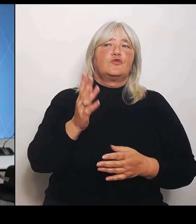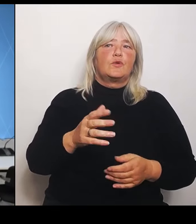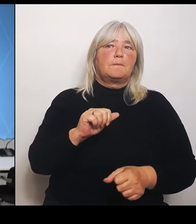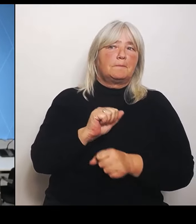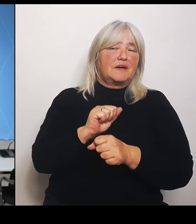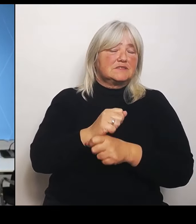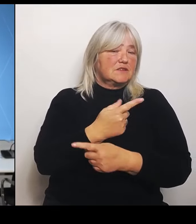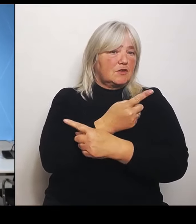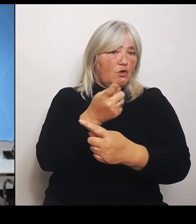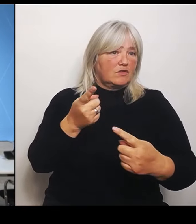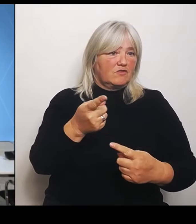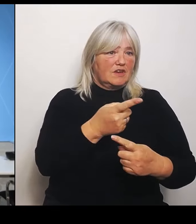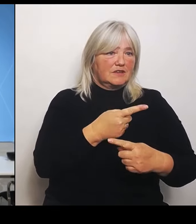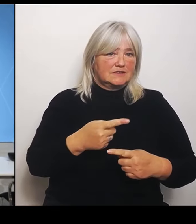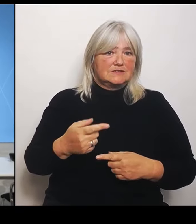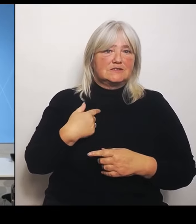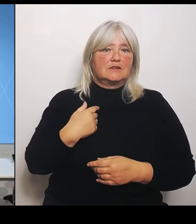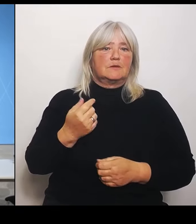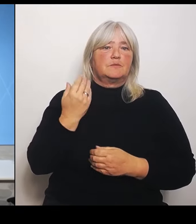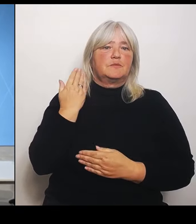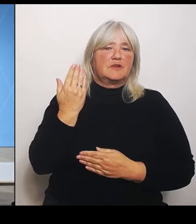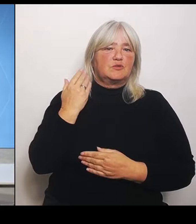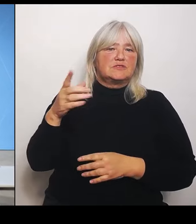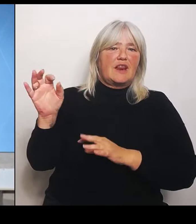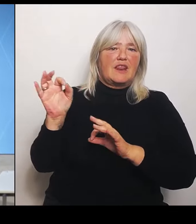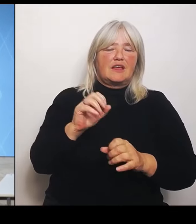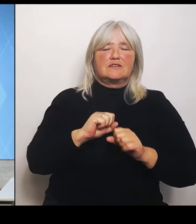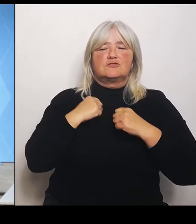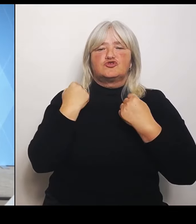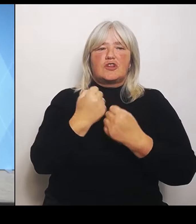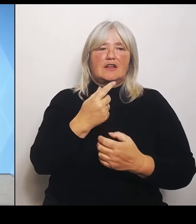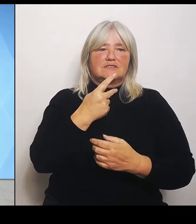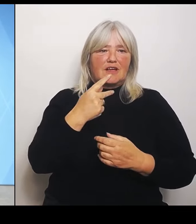Herrmann und Gesundheitsministerin Judith Gerlach. Herr Staatsminister Dr. Herrmann, bitte.